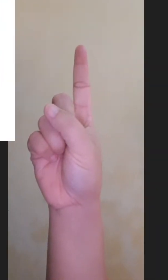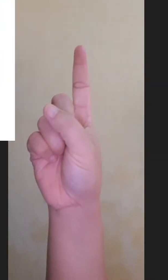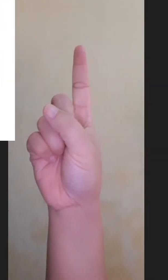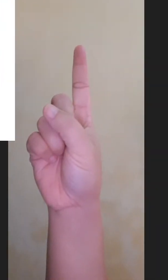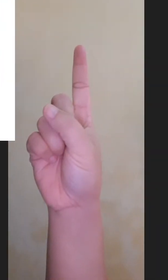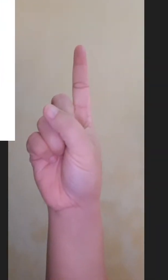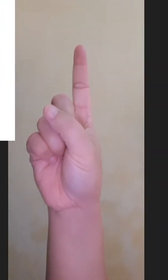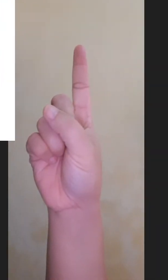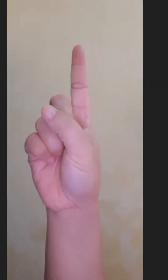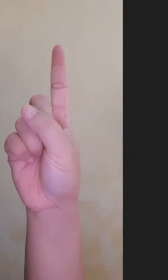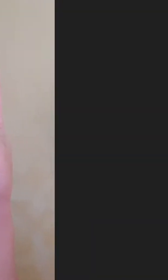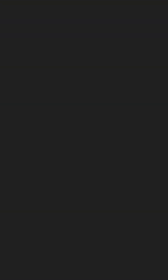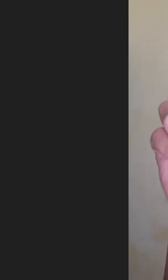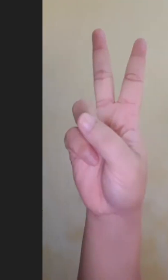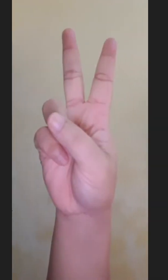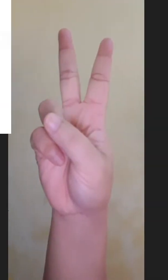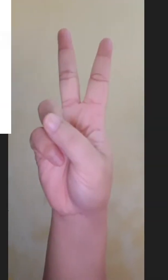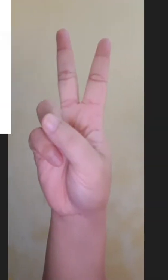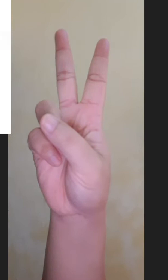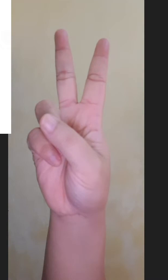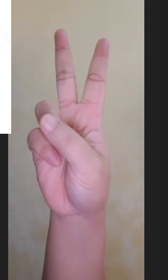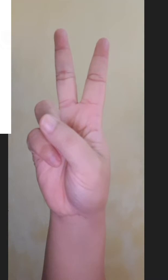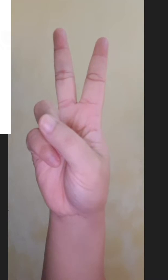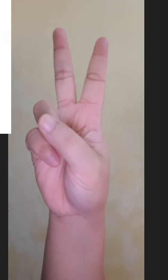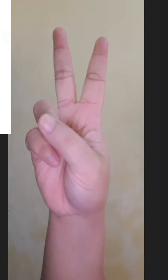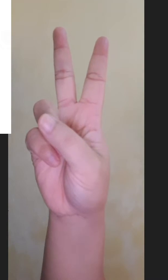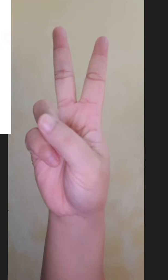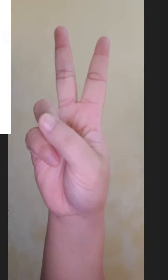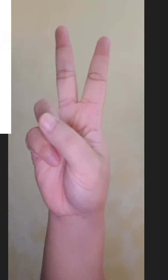Satu Dua